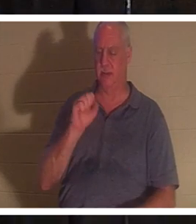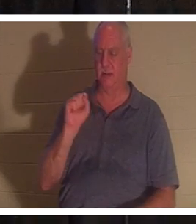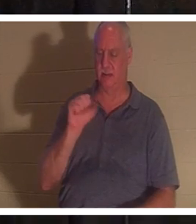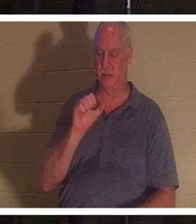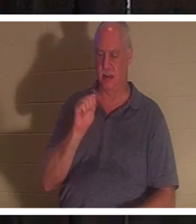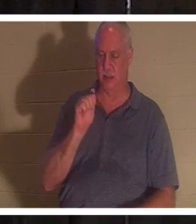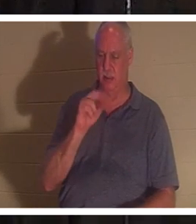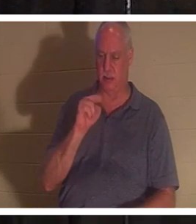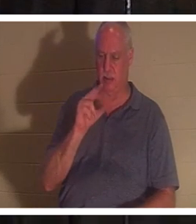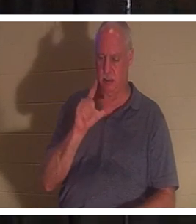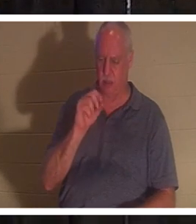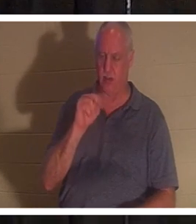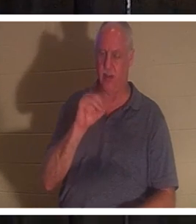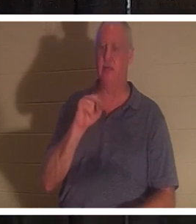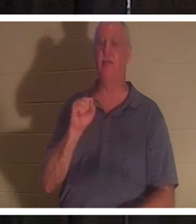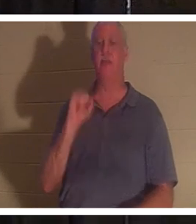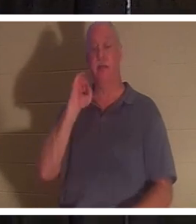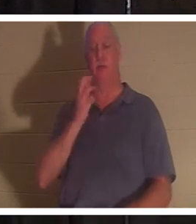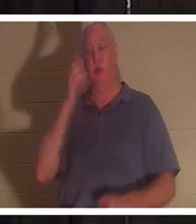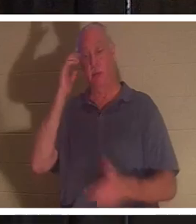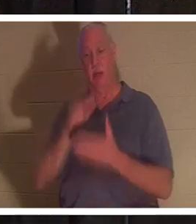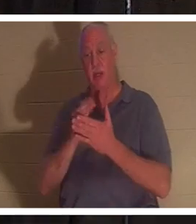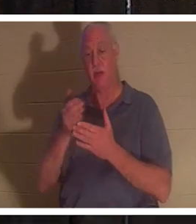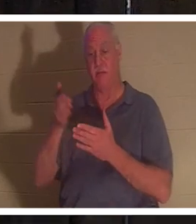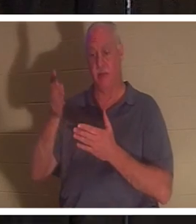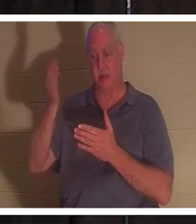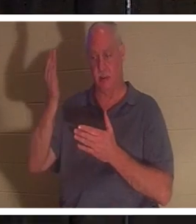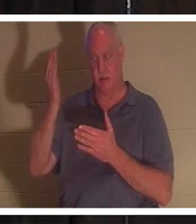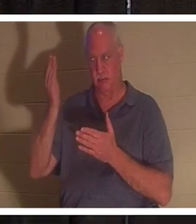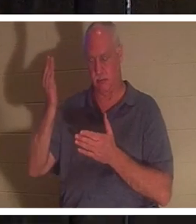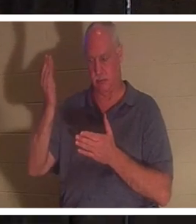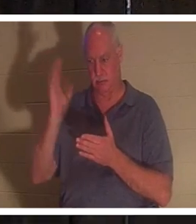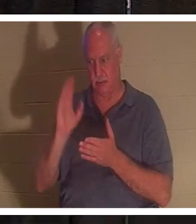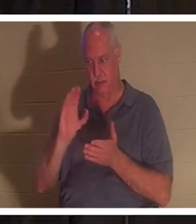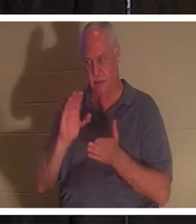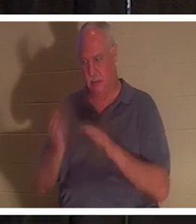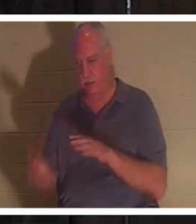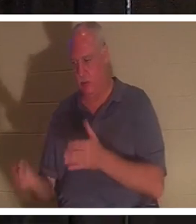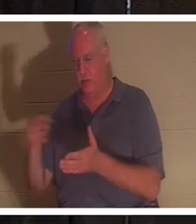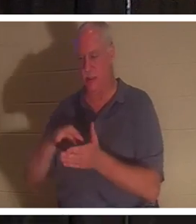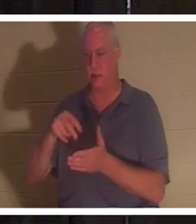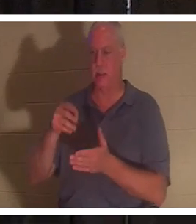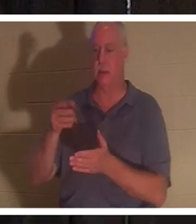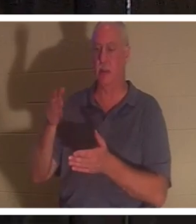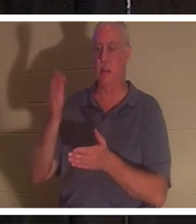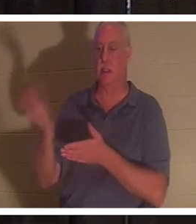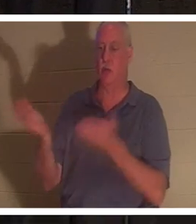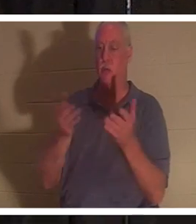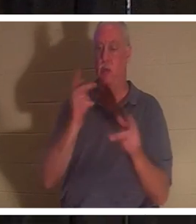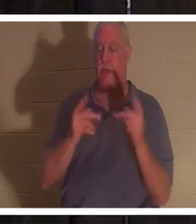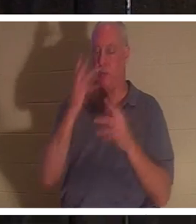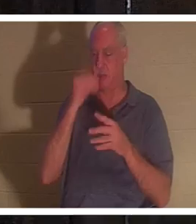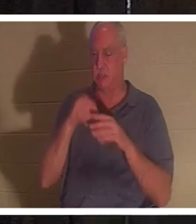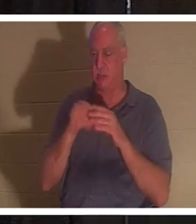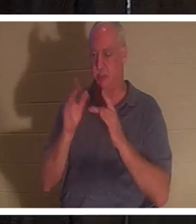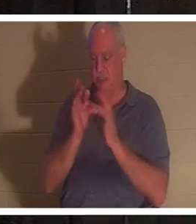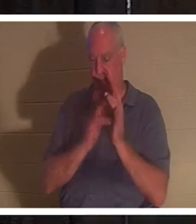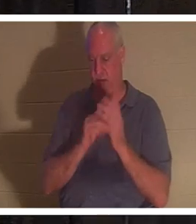auferstanden ist, wird Gott dennoch diejenigen mit sich bringen, die in Jesus entschlafen sind. Ich habe einen Freund